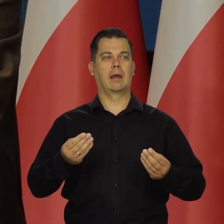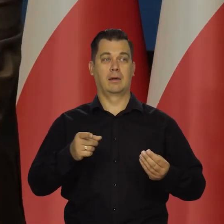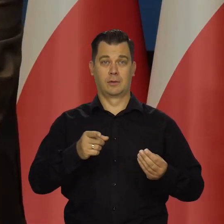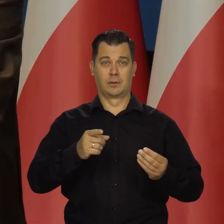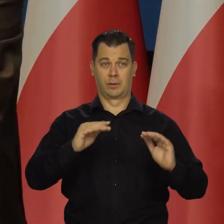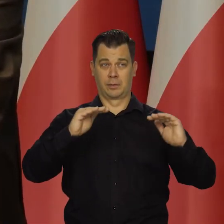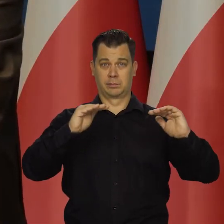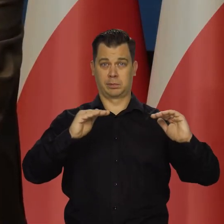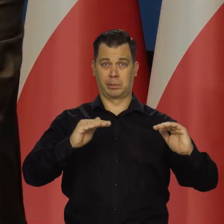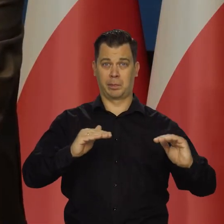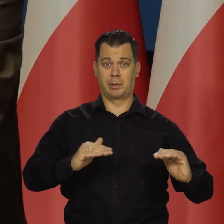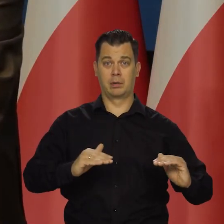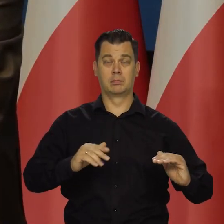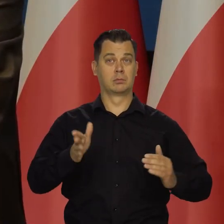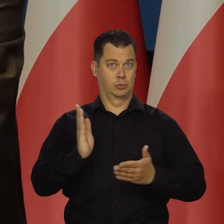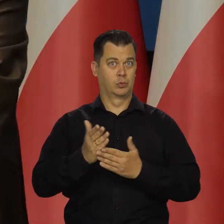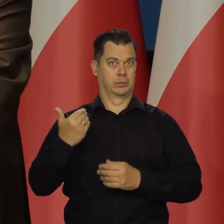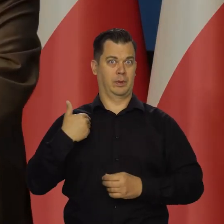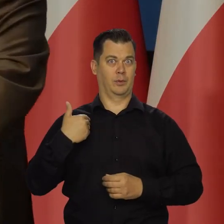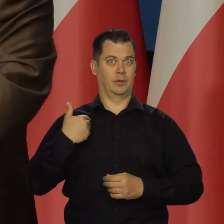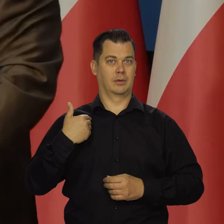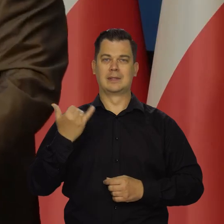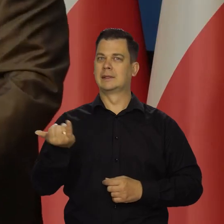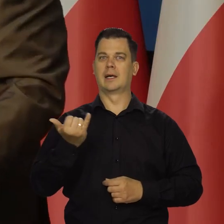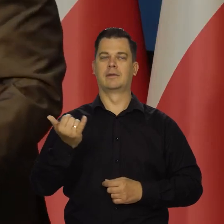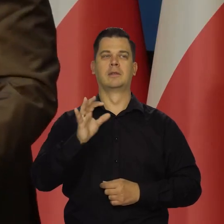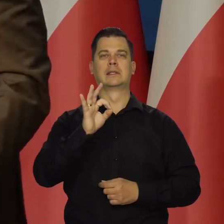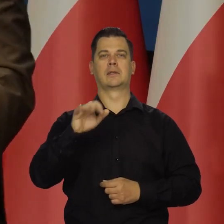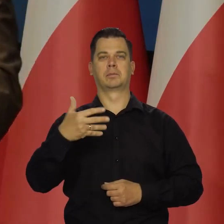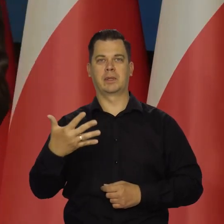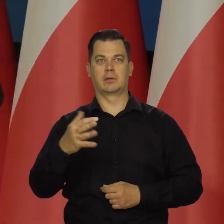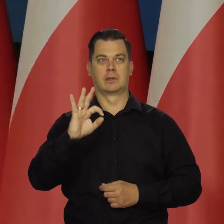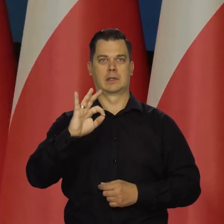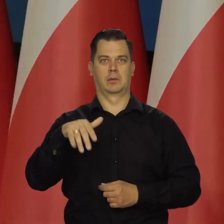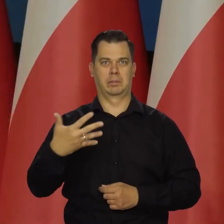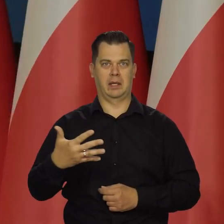Proszę zauważyć, że dokonywaliśmy podwyżek cały czas po 50 punktów bazowych. To, że zrobiliśmy 25,